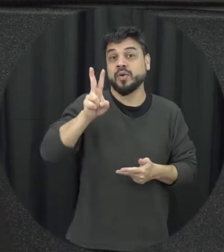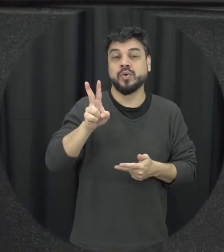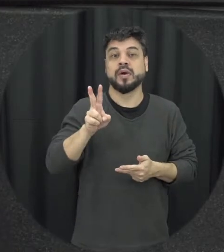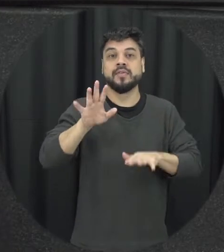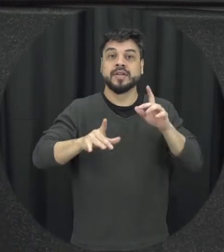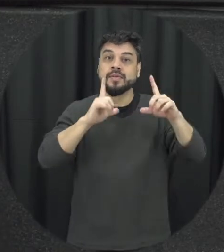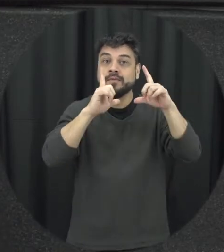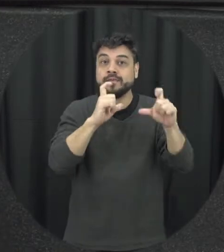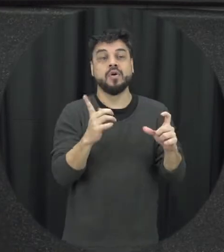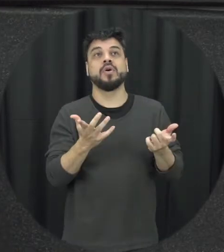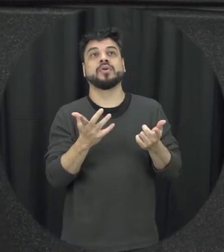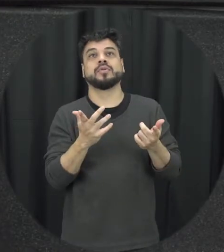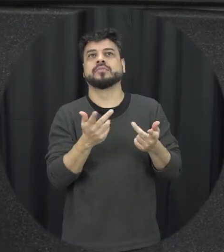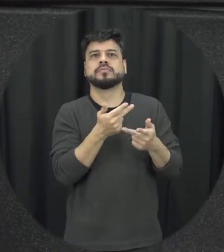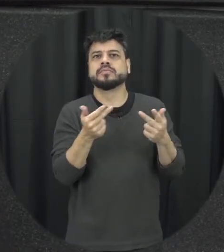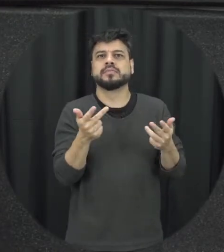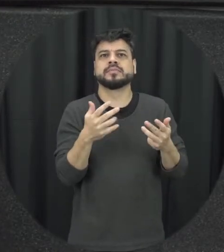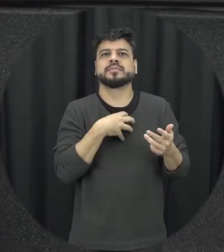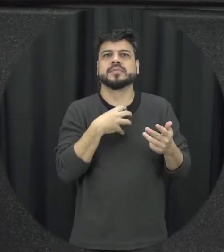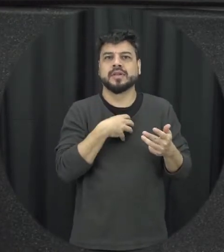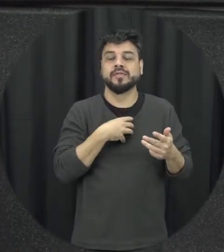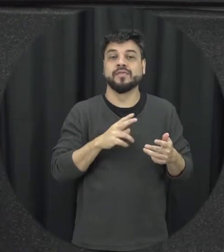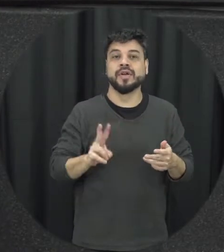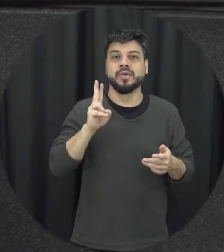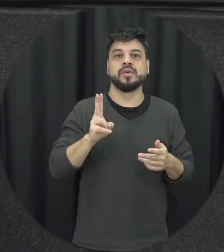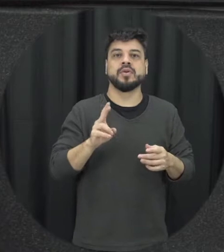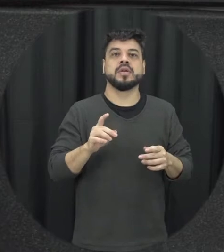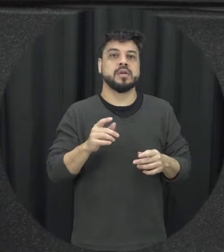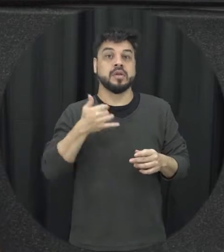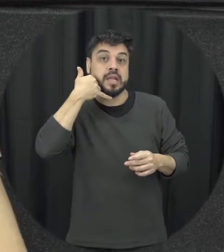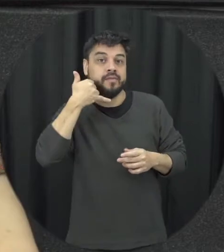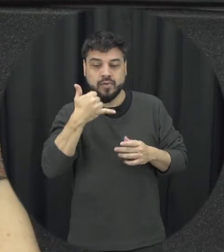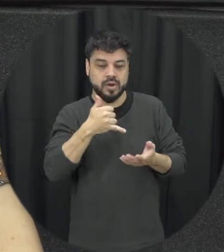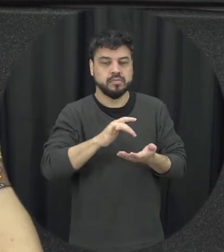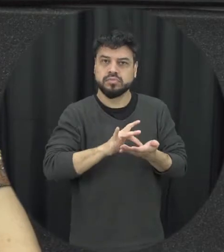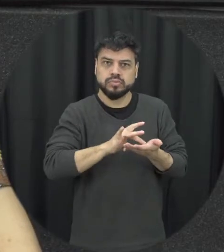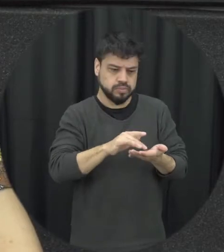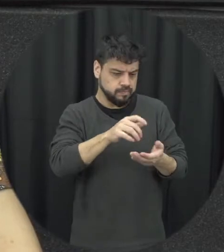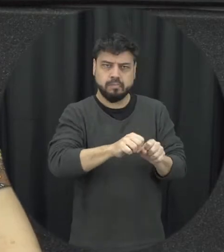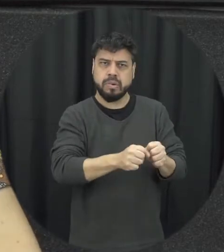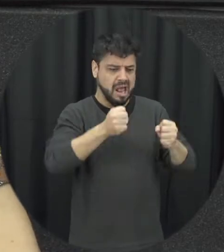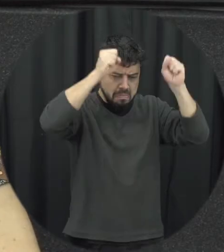é uma foto né Algum objeto quebrar o celular da pessoa não se coisas dessa natureza não precisa